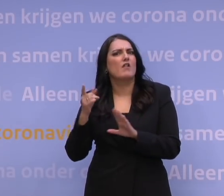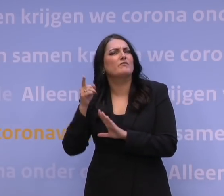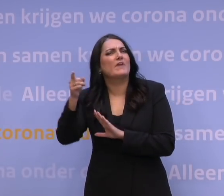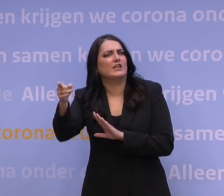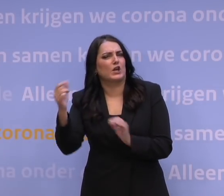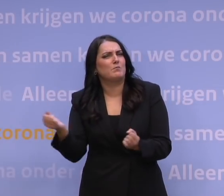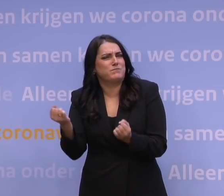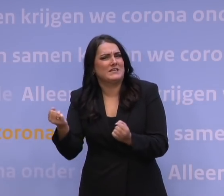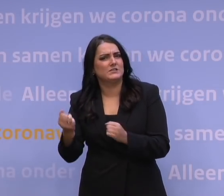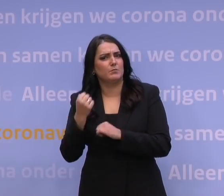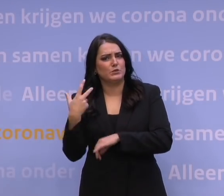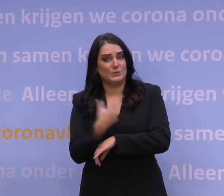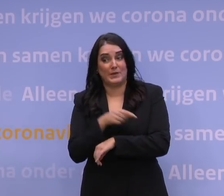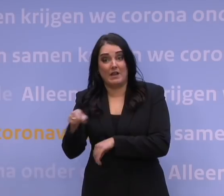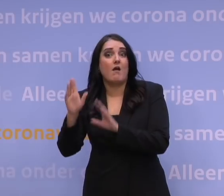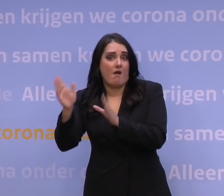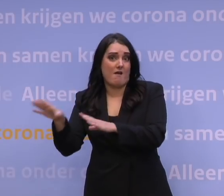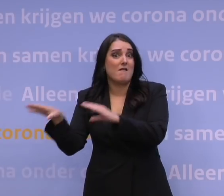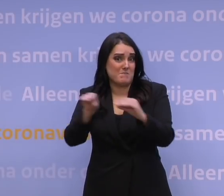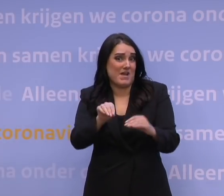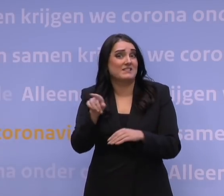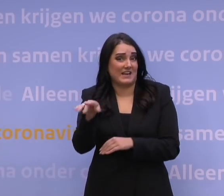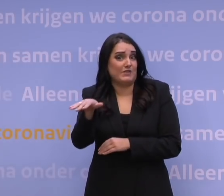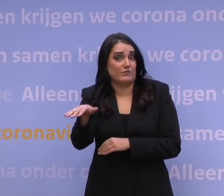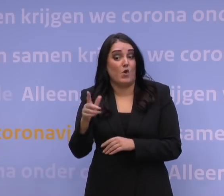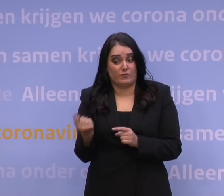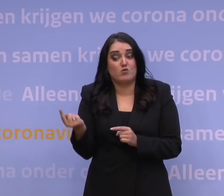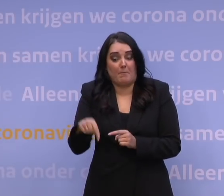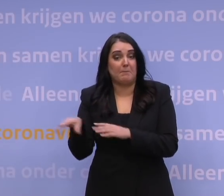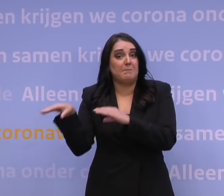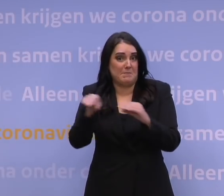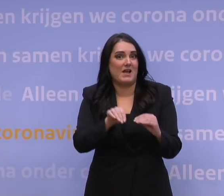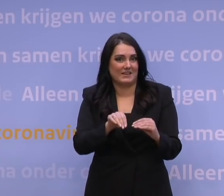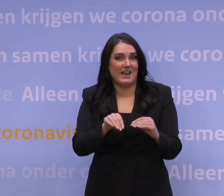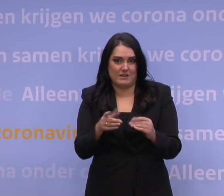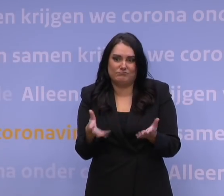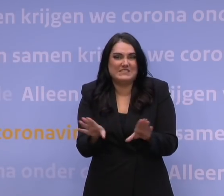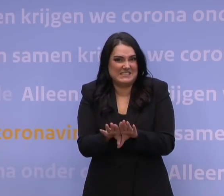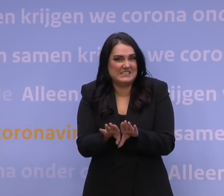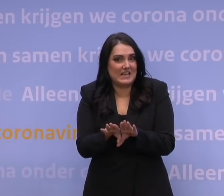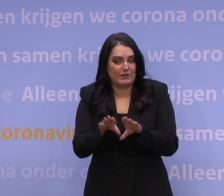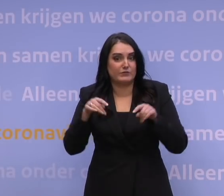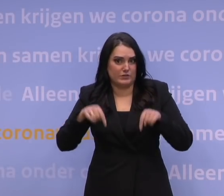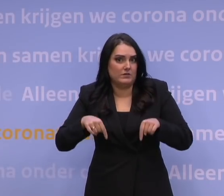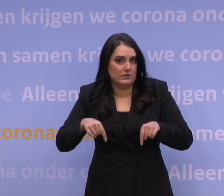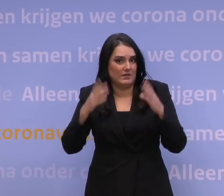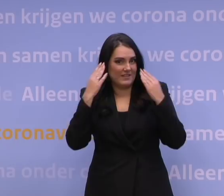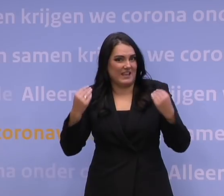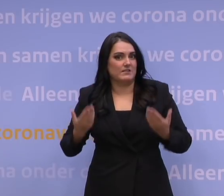dat er op dit moment maatregelen zijn genomen of worden genomen die toch wel erg vergelijkbaar zijn ook met datgene wat we in Nederland doen.